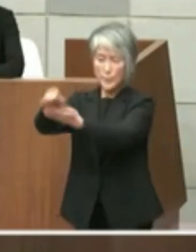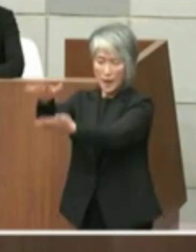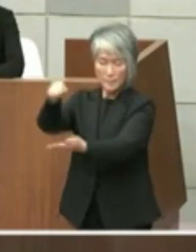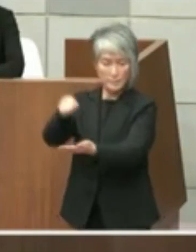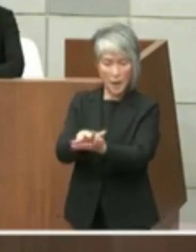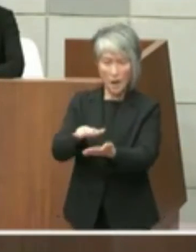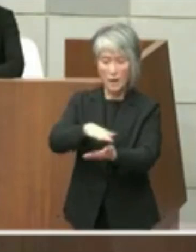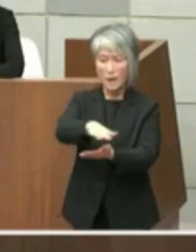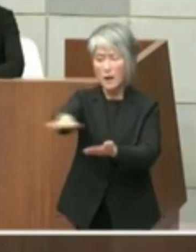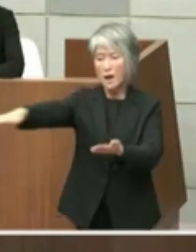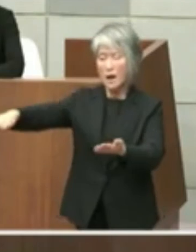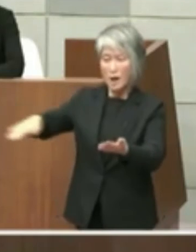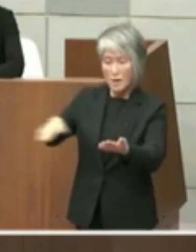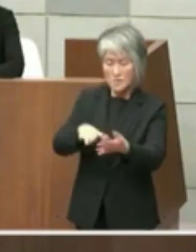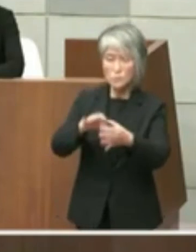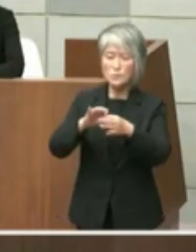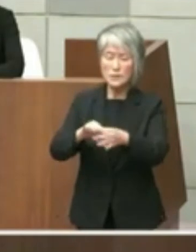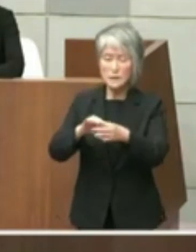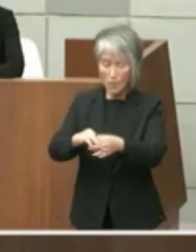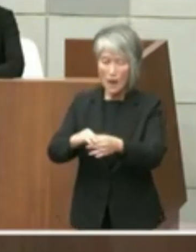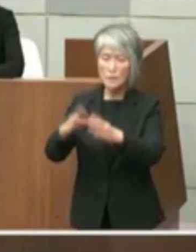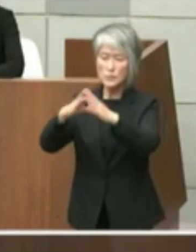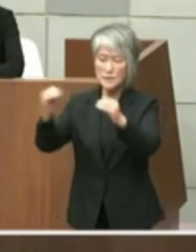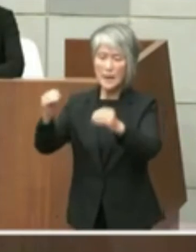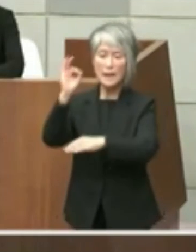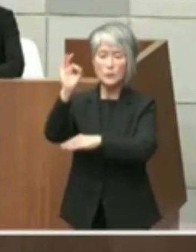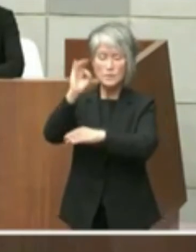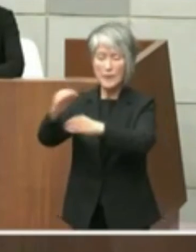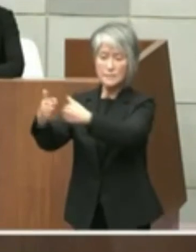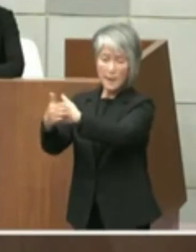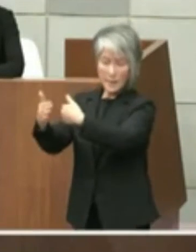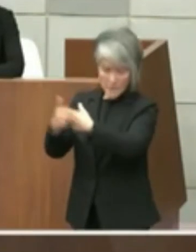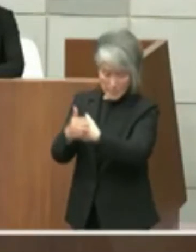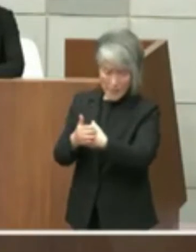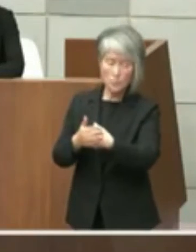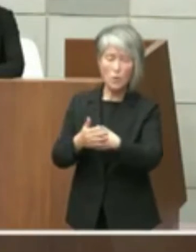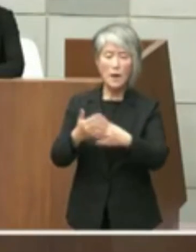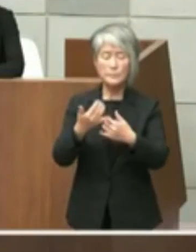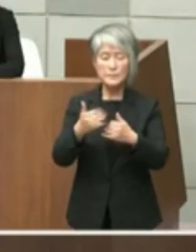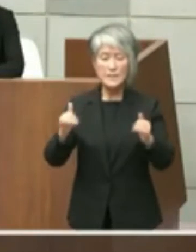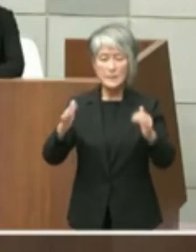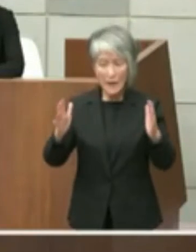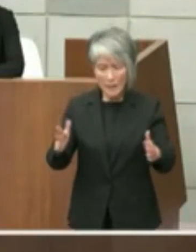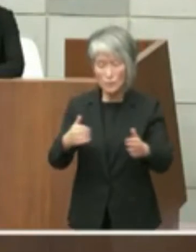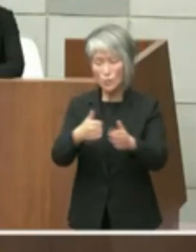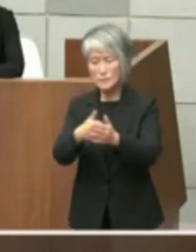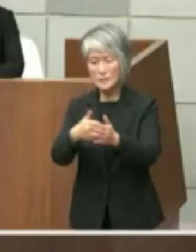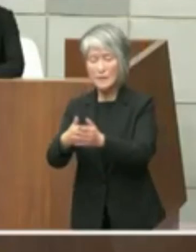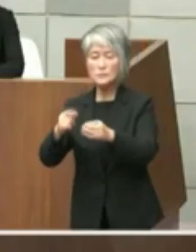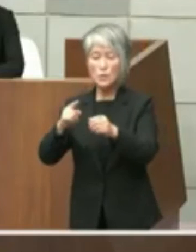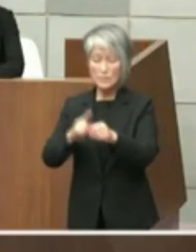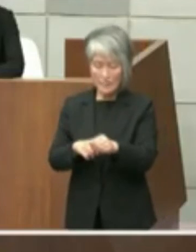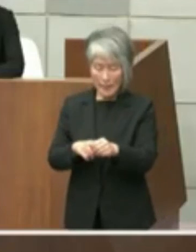財政審や民間活力の導入により解体費用に ついて済み負担の軽減が図られると考えて